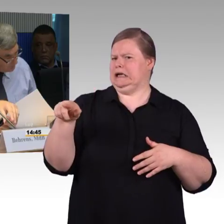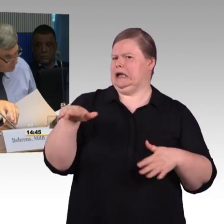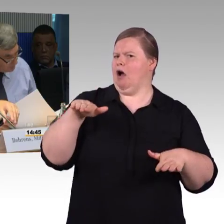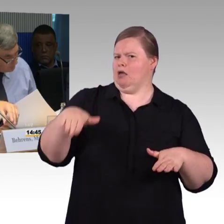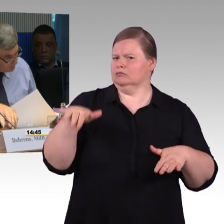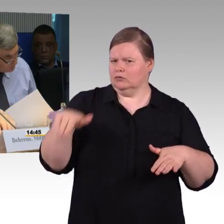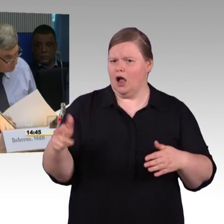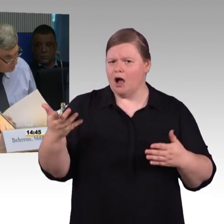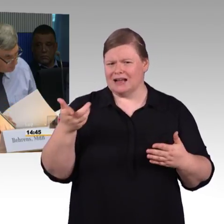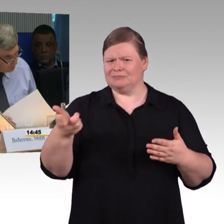beziehungsweise Bahnhöfen?